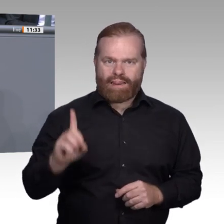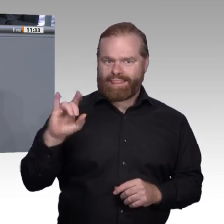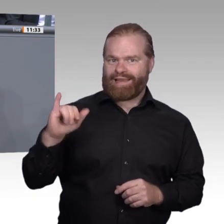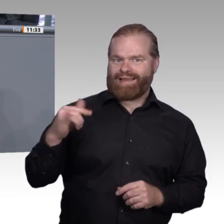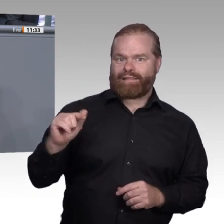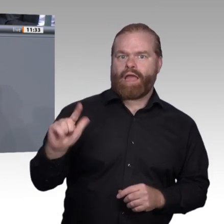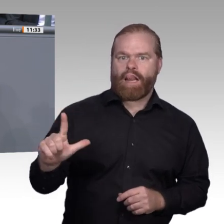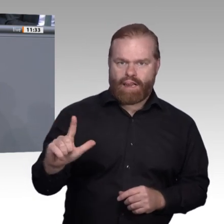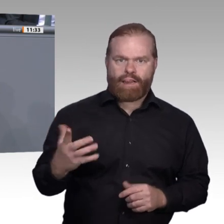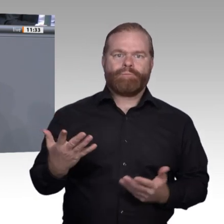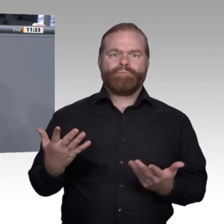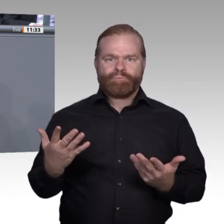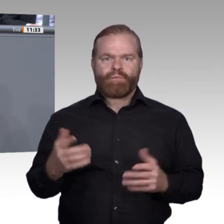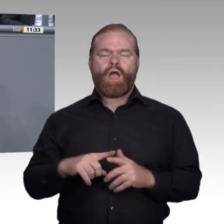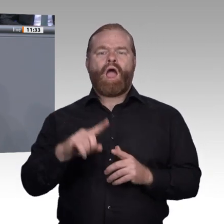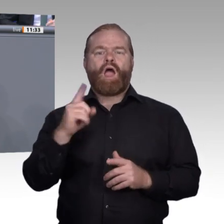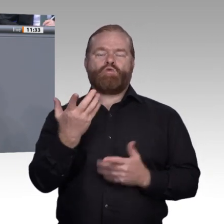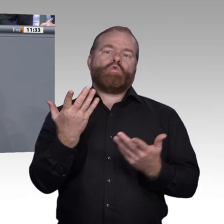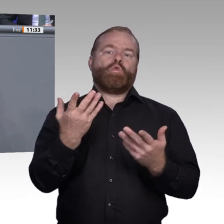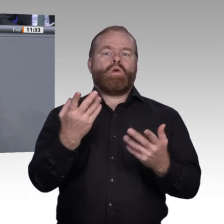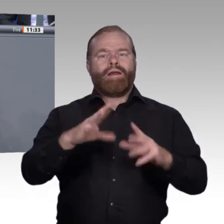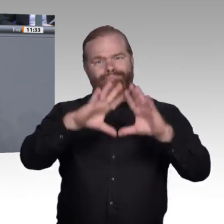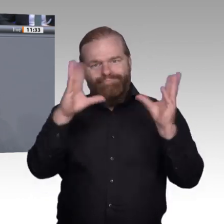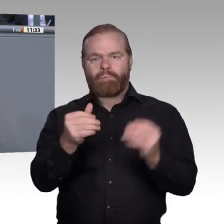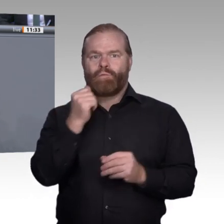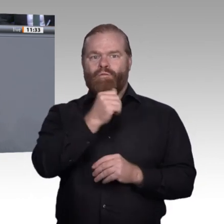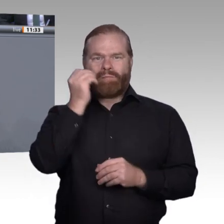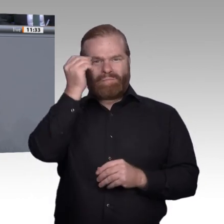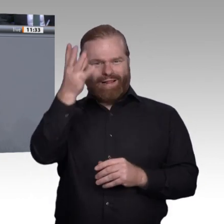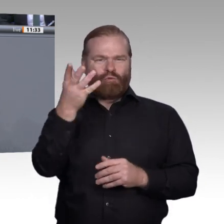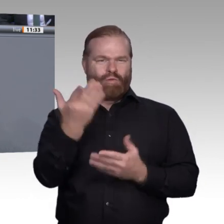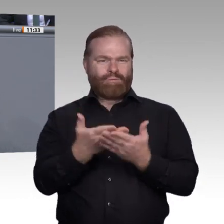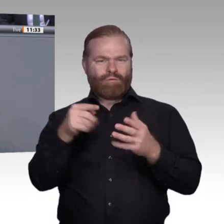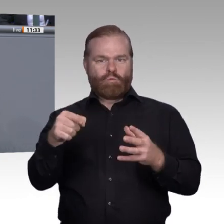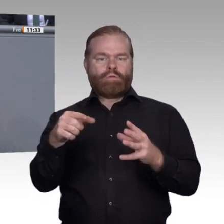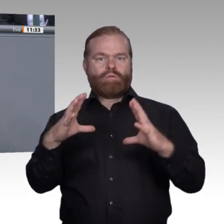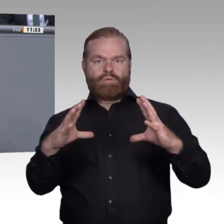wir die berufliche Ausbildung als ersten wichtigen Schritt auf einer Bildungsreise